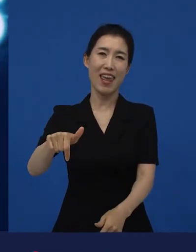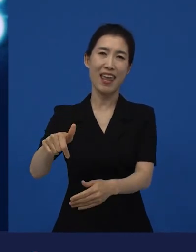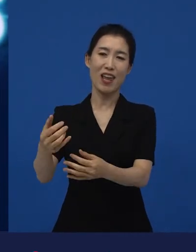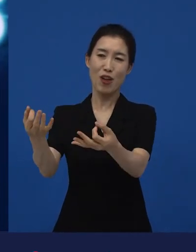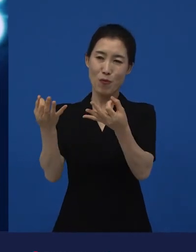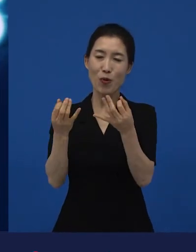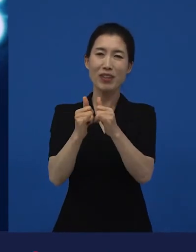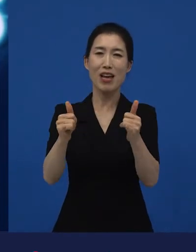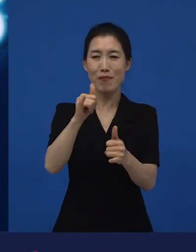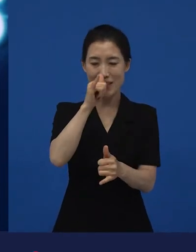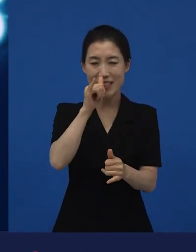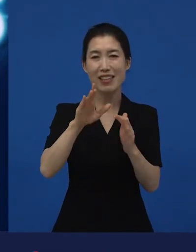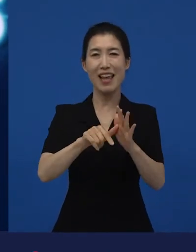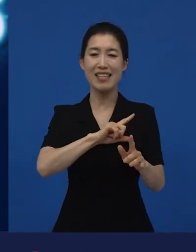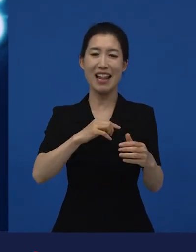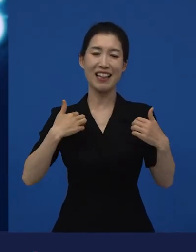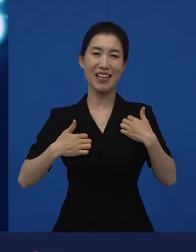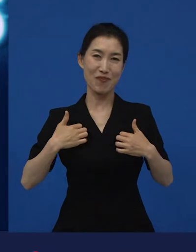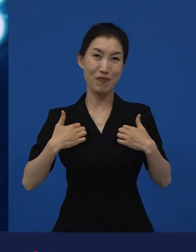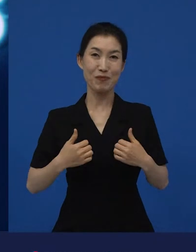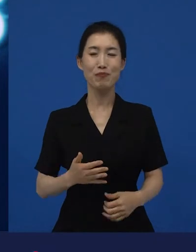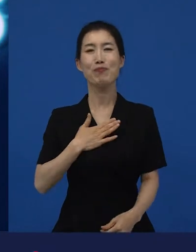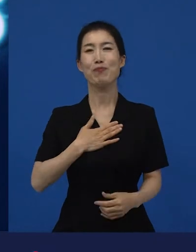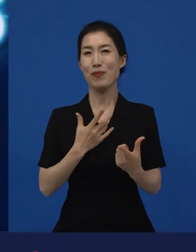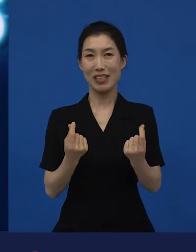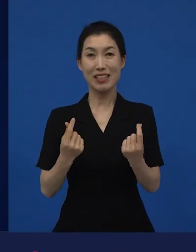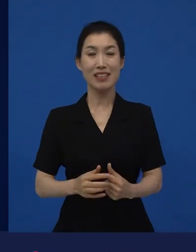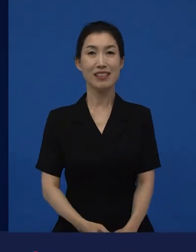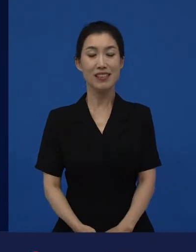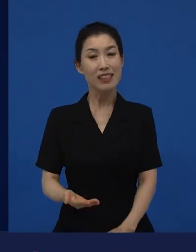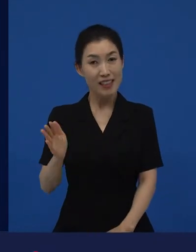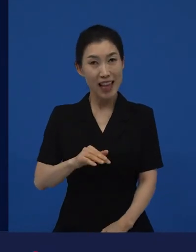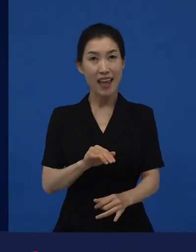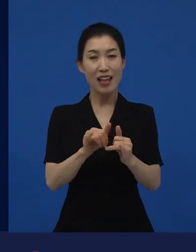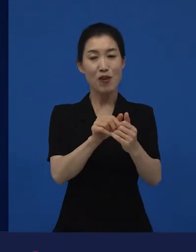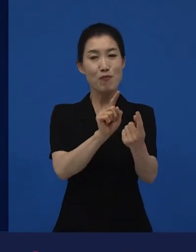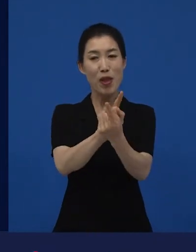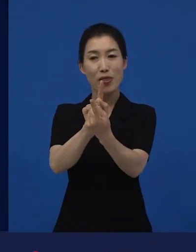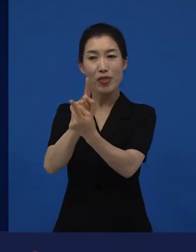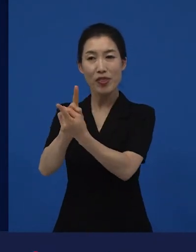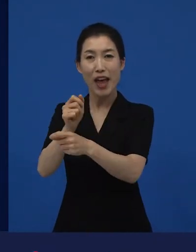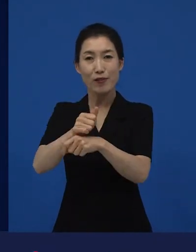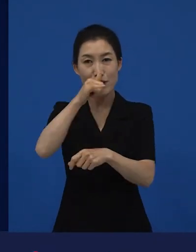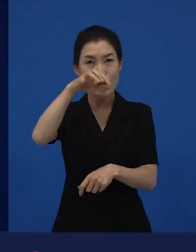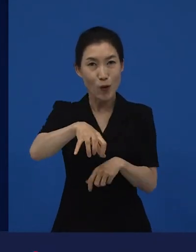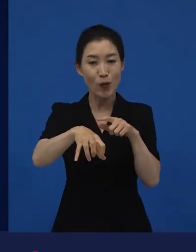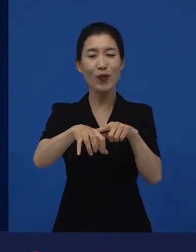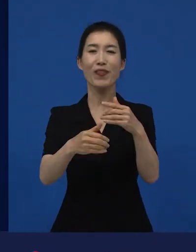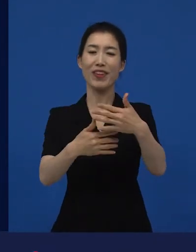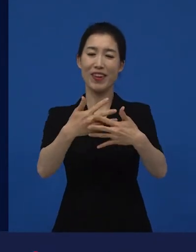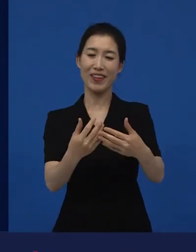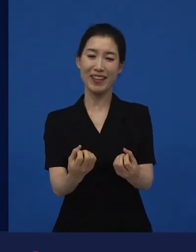또 얘기해줄 때 가장 기쁜 것 같습니다. 그런데 이 만남의 장소가 되고 있는 영화제에서